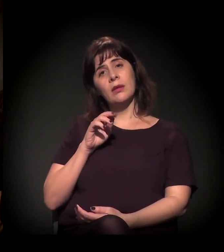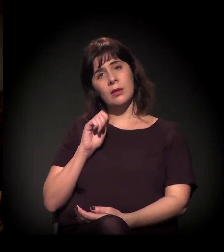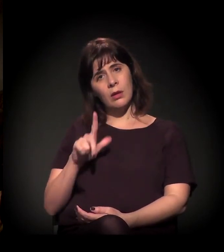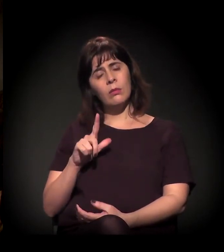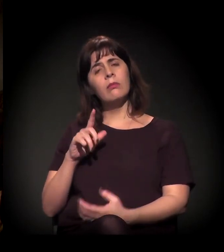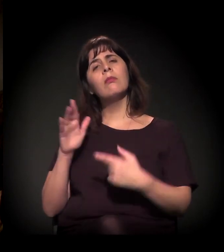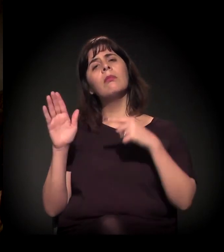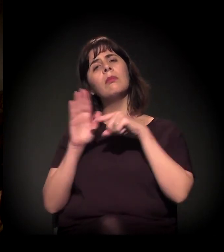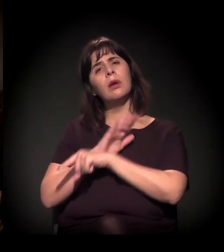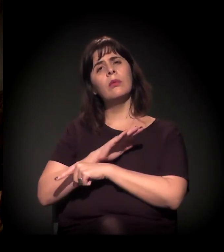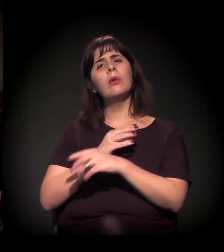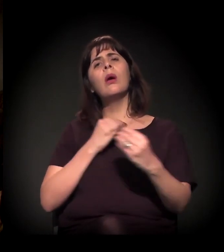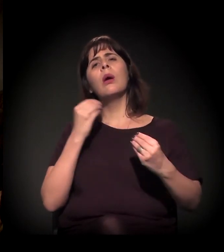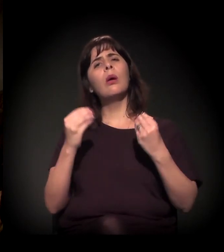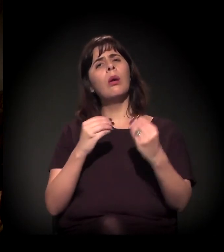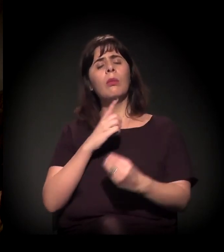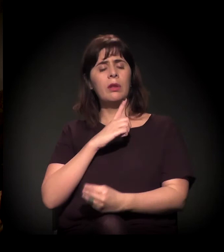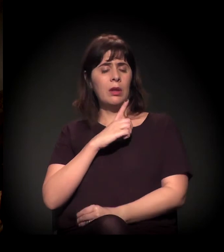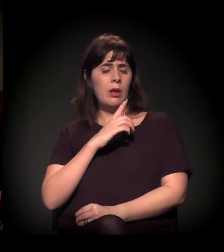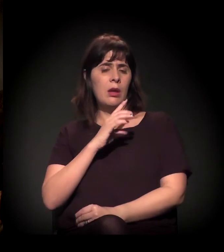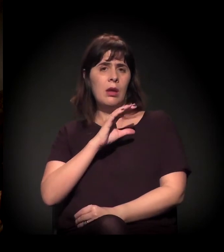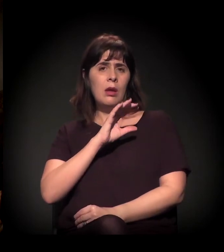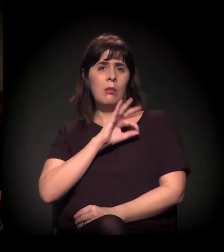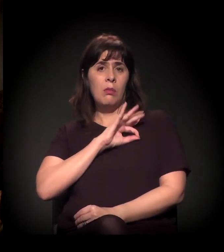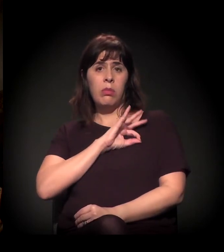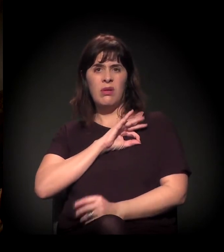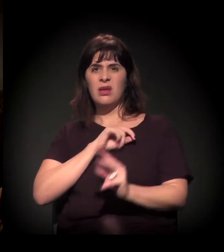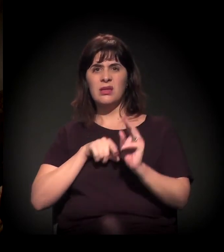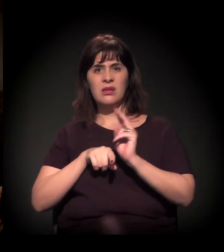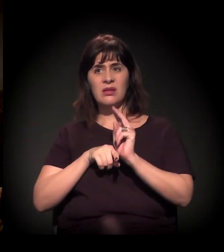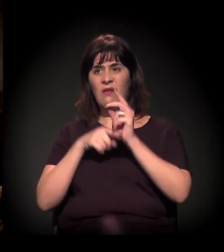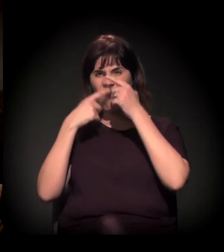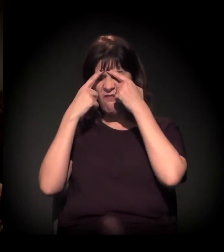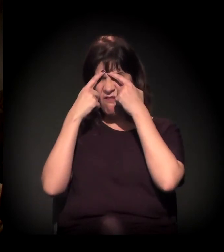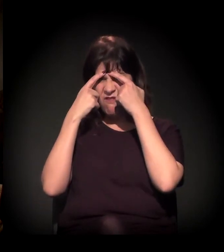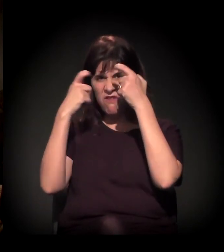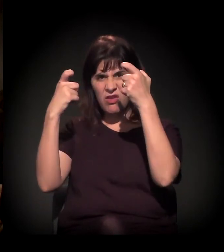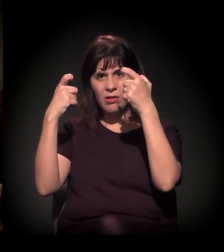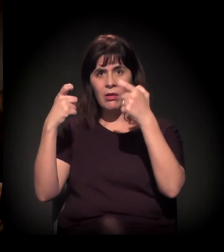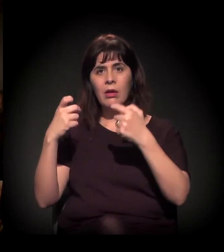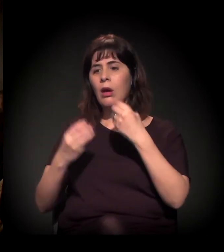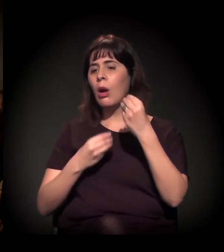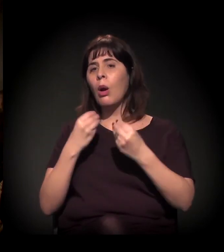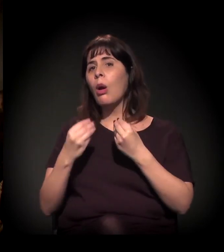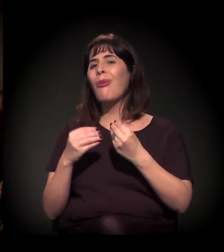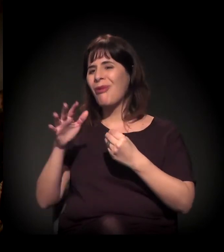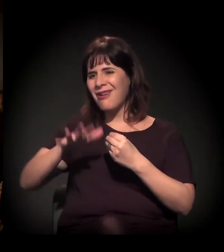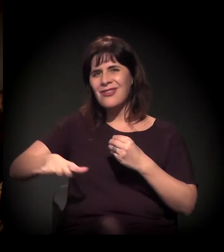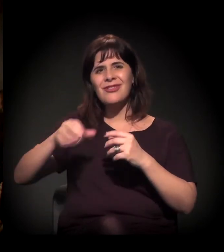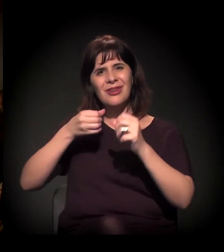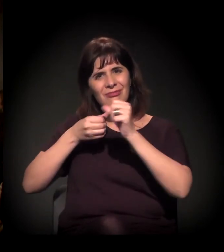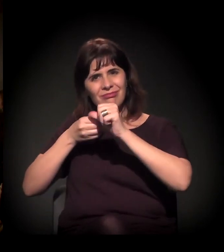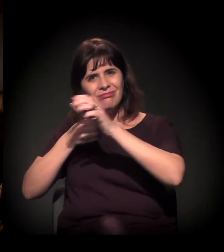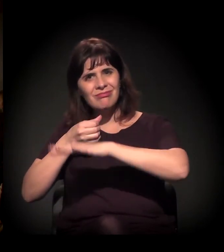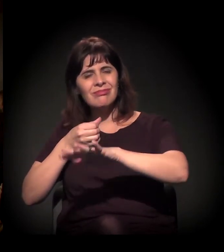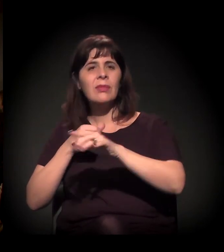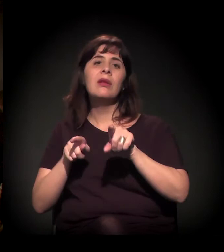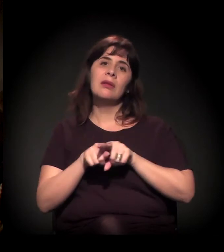com relação à truculência policial que a gente tem assistido nessa região, muito grave, aliás, inclusive sobre o Moinho.